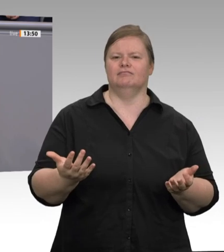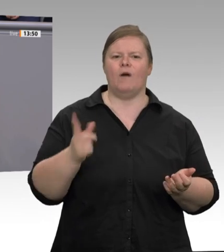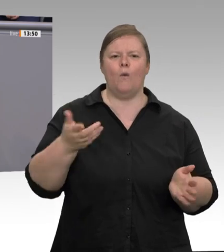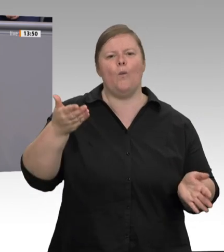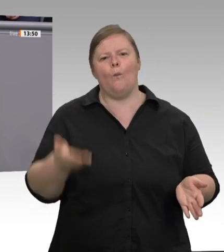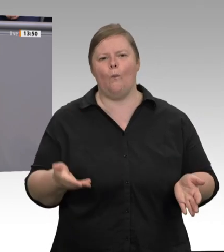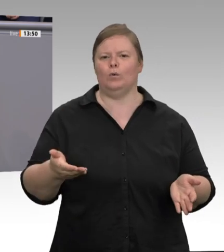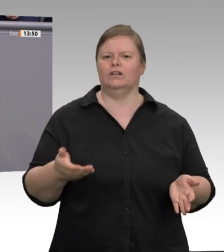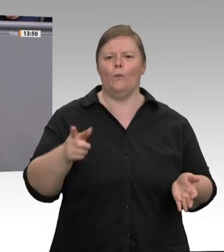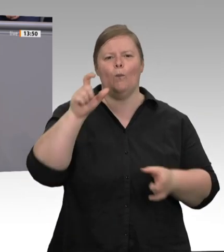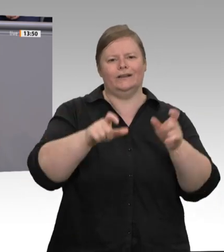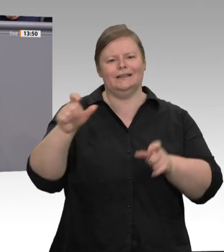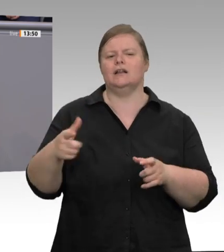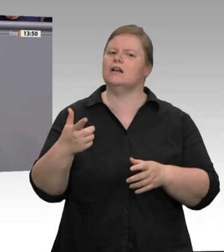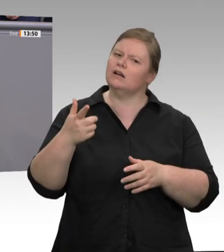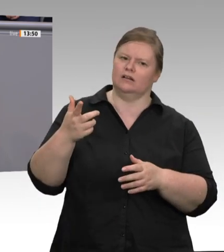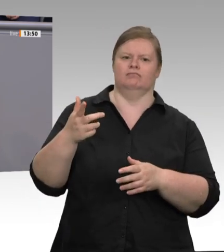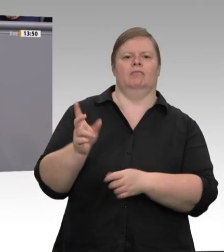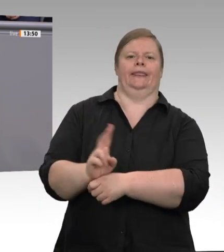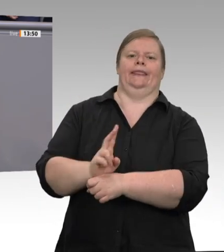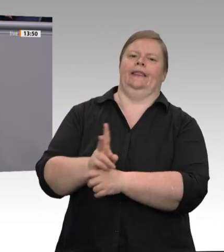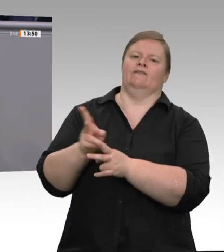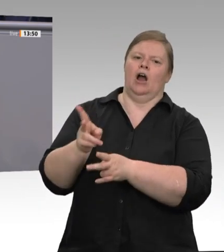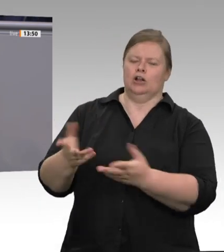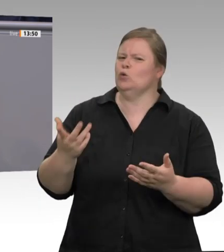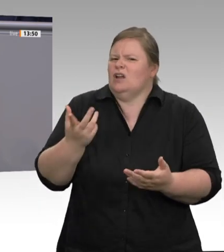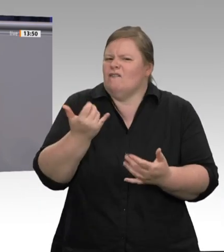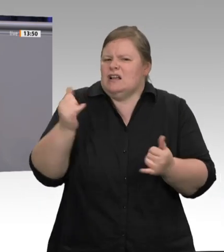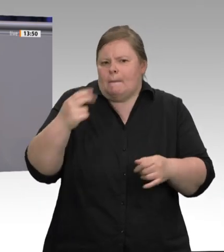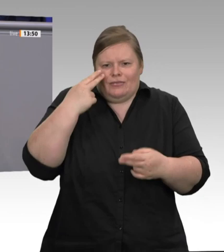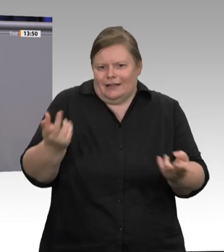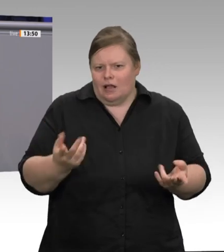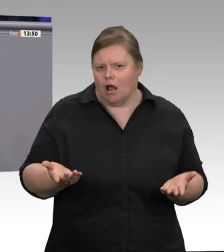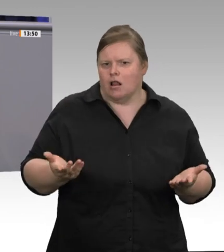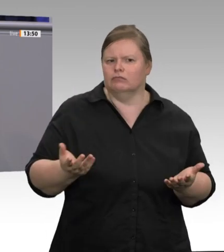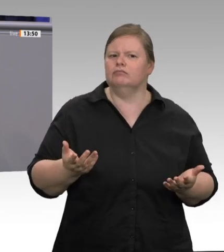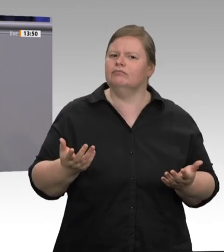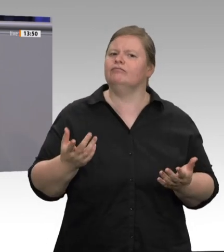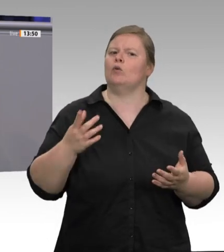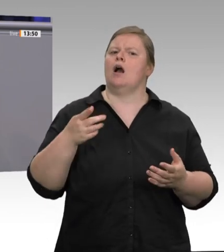Sie das mal einem meiner Kollegen im Maschinenbau. Die fragen Sie, ob Sie noch ganz sauber